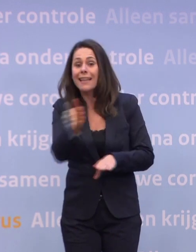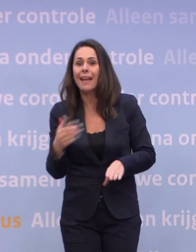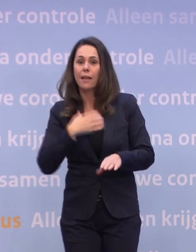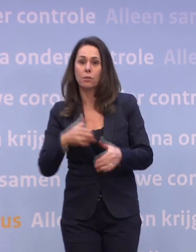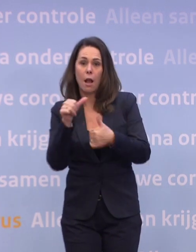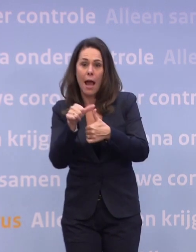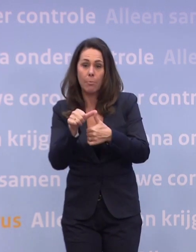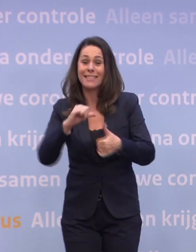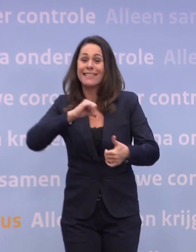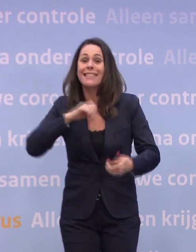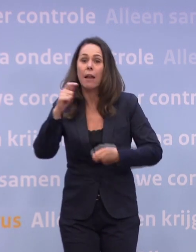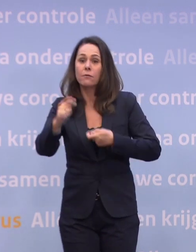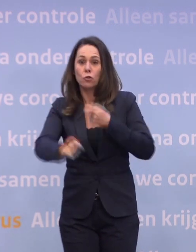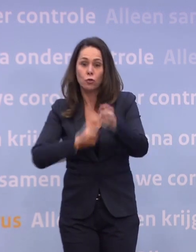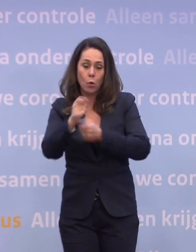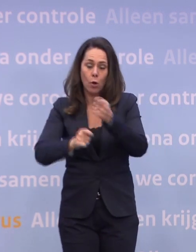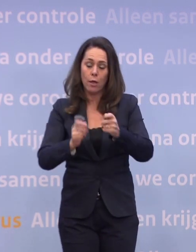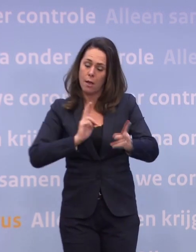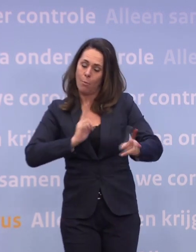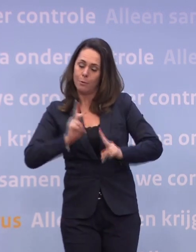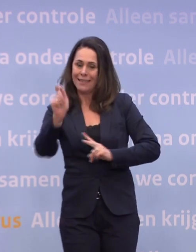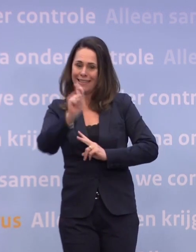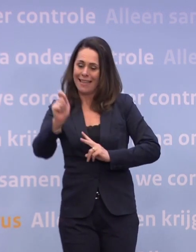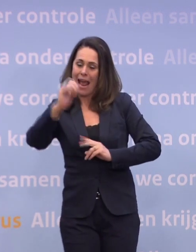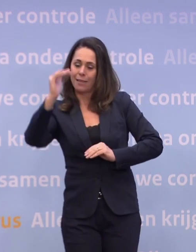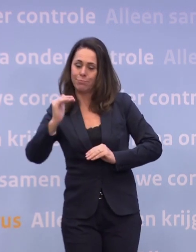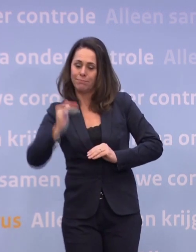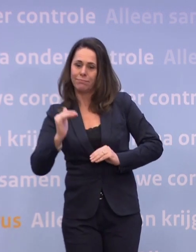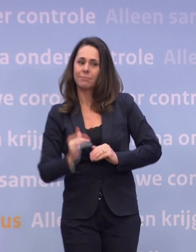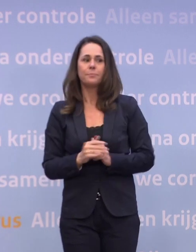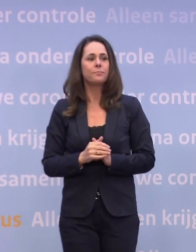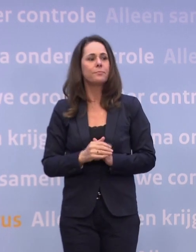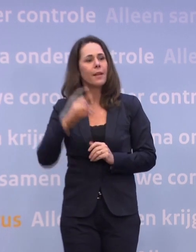...en zelf zorgen dat we de besmettingsgraad naar beneden zien te krijgen. De Telegraaf.